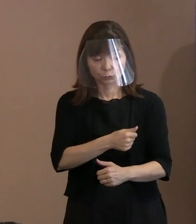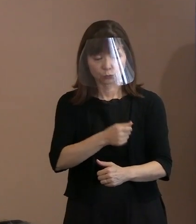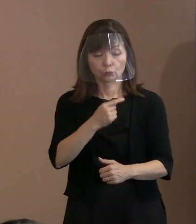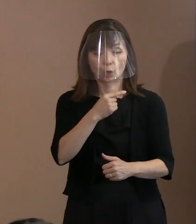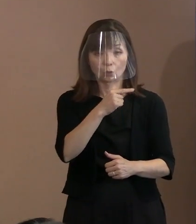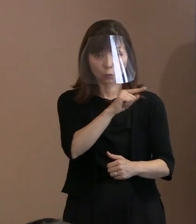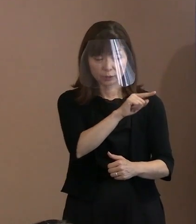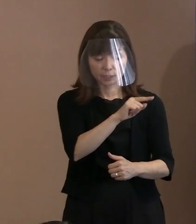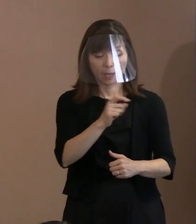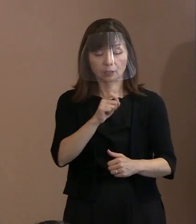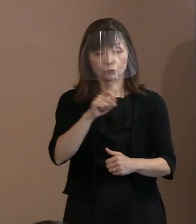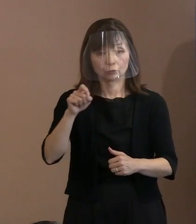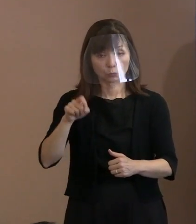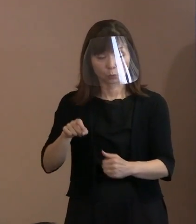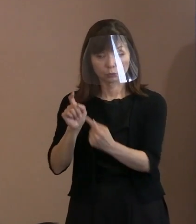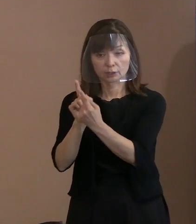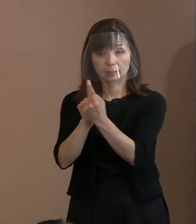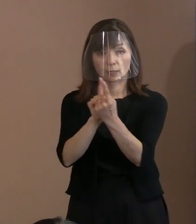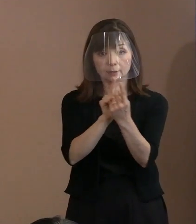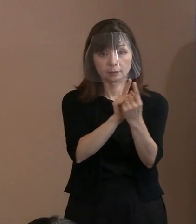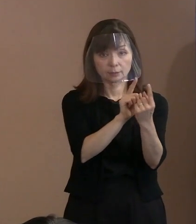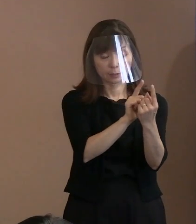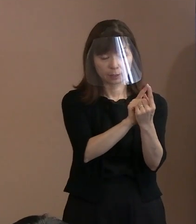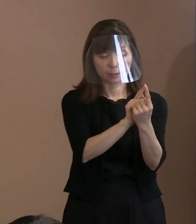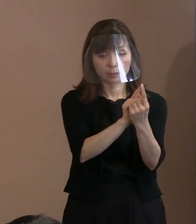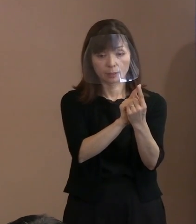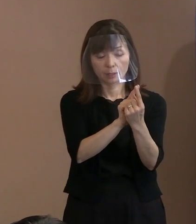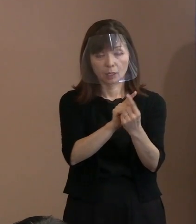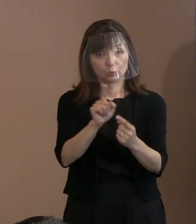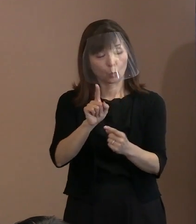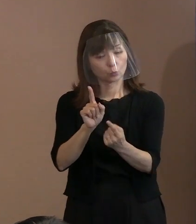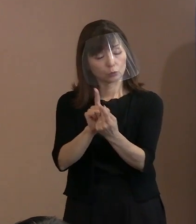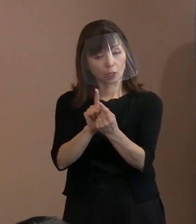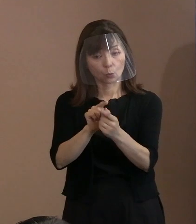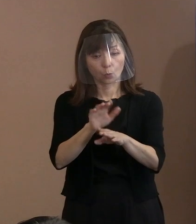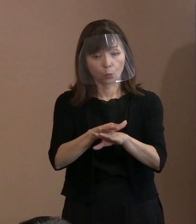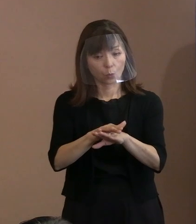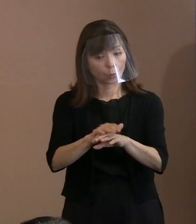中国に対して､ どんな対応で臨むかと申せば､